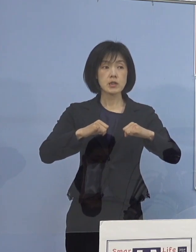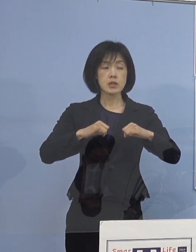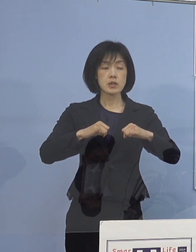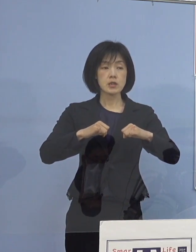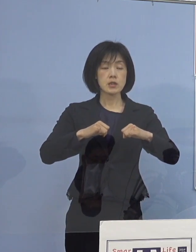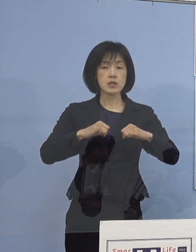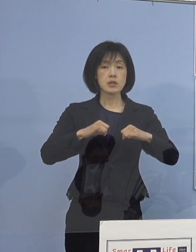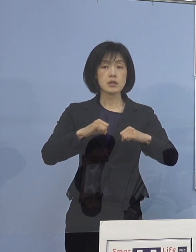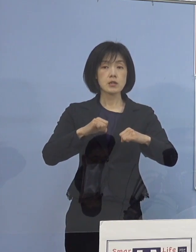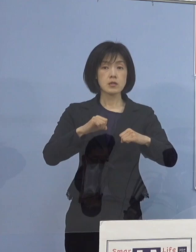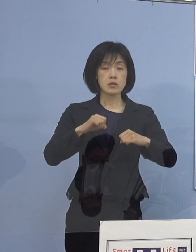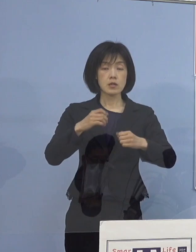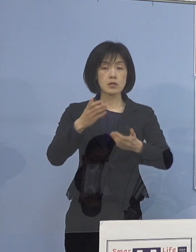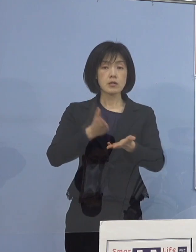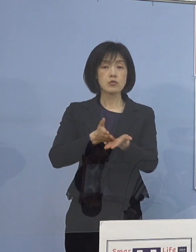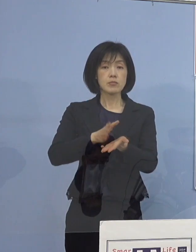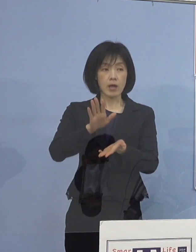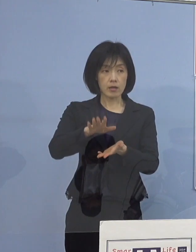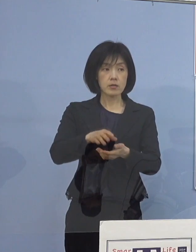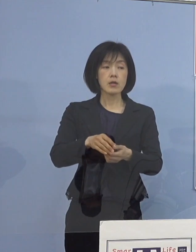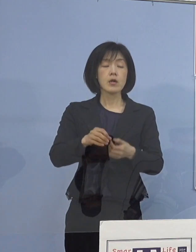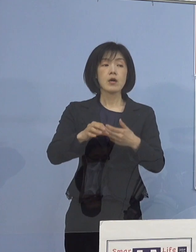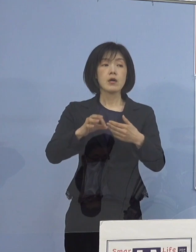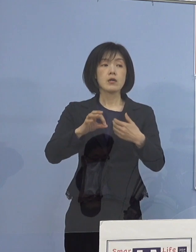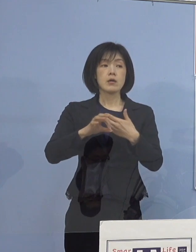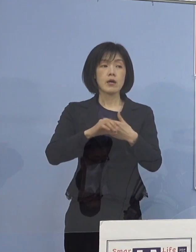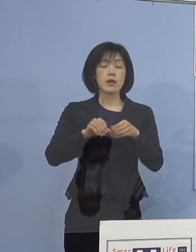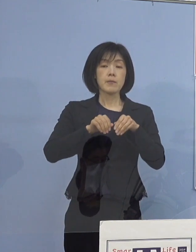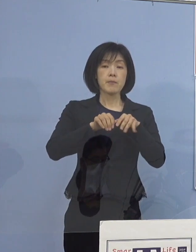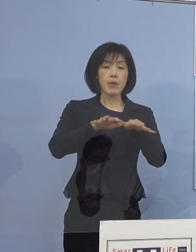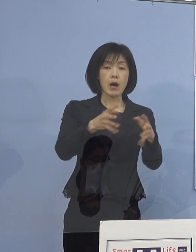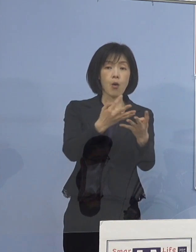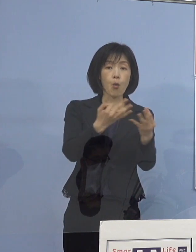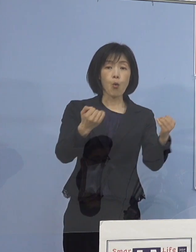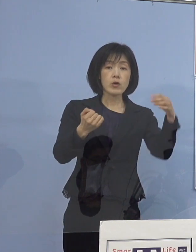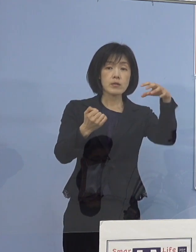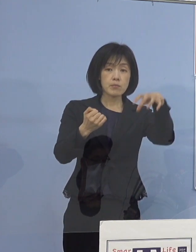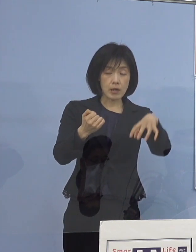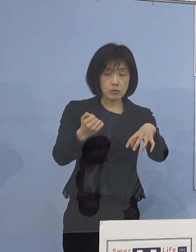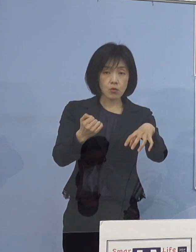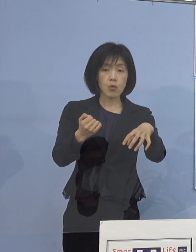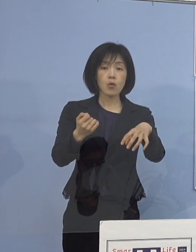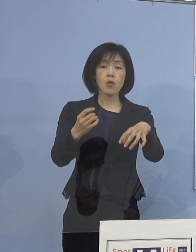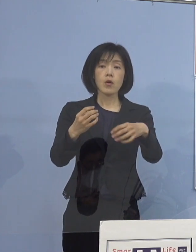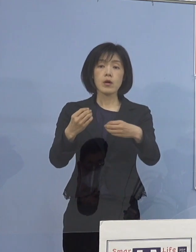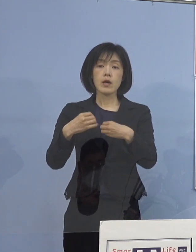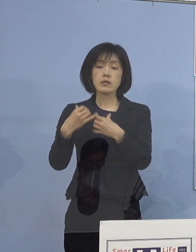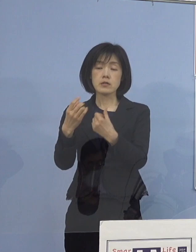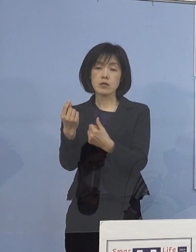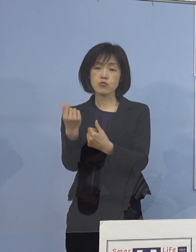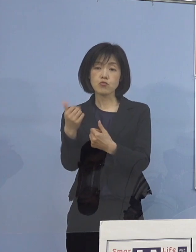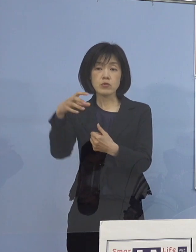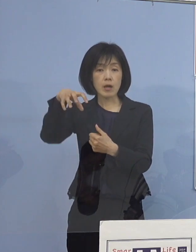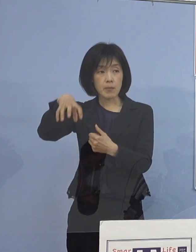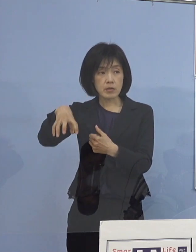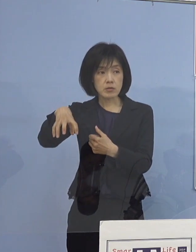当然これは 感染者が多いところとかではなくて 感染者が少なくて 効果を上げていると見られるような事例について